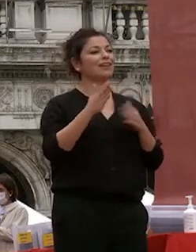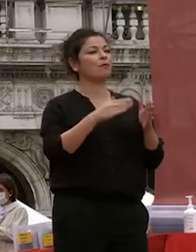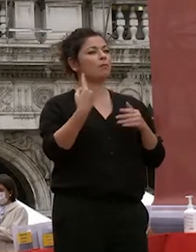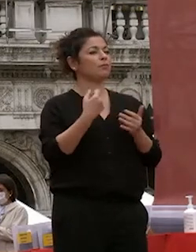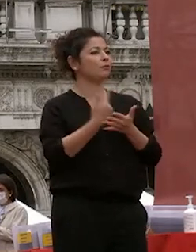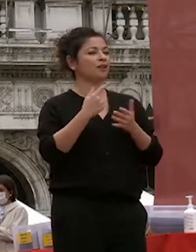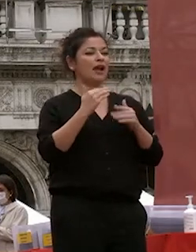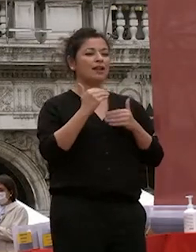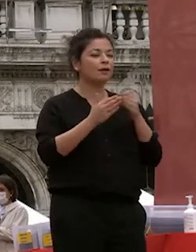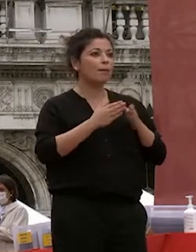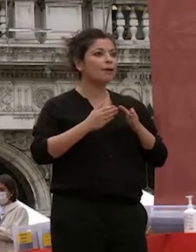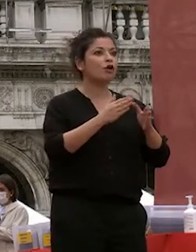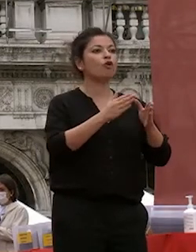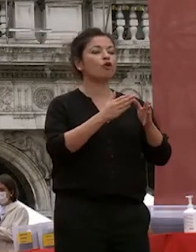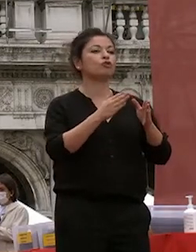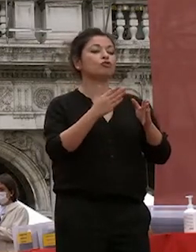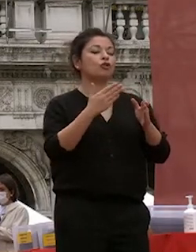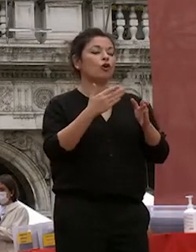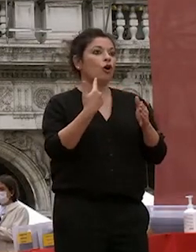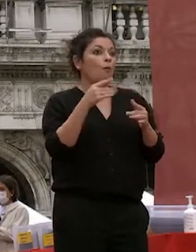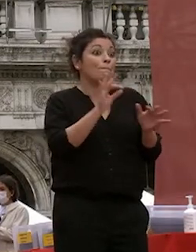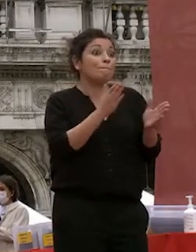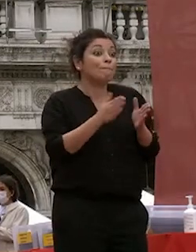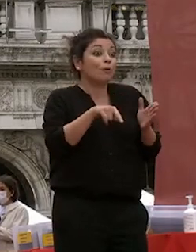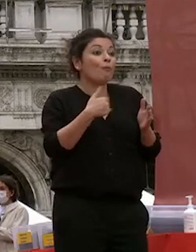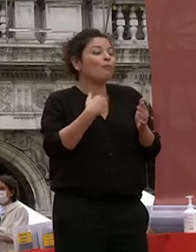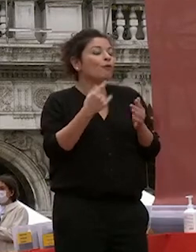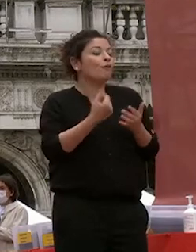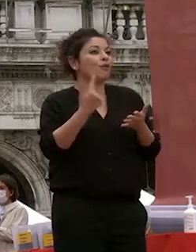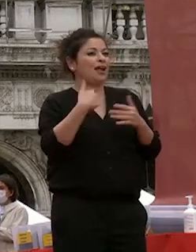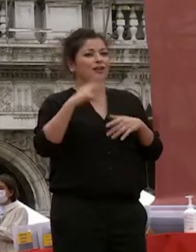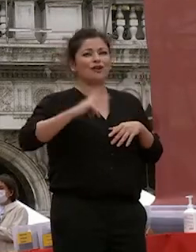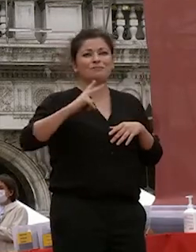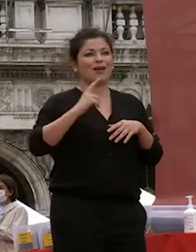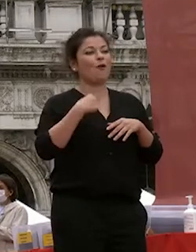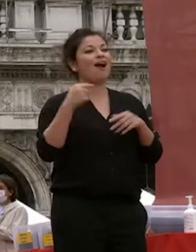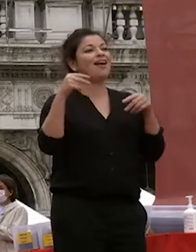passato anni spero bellissimi come come sono gli anni dell'università